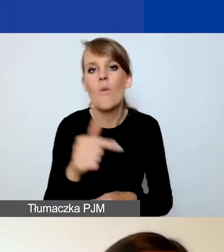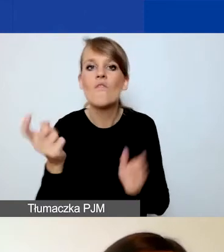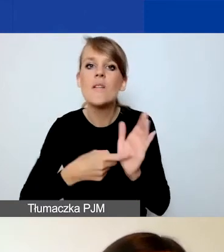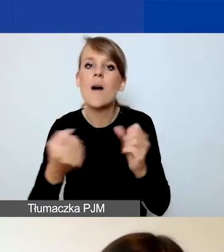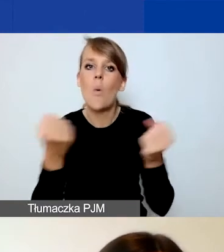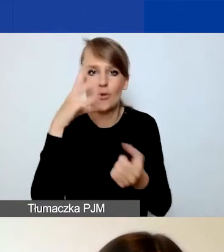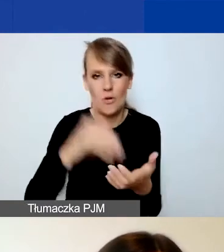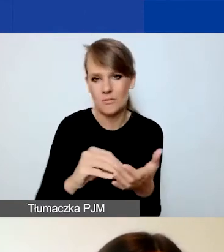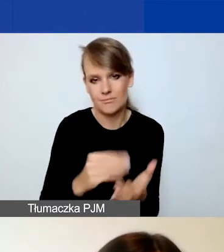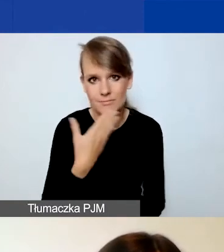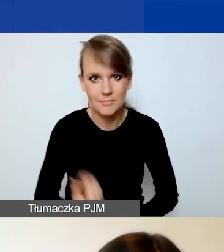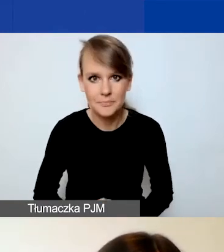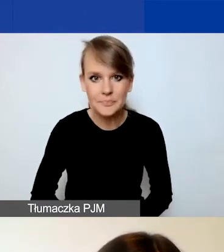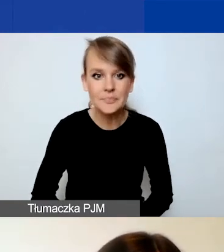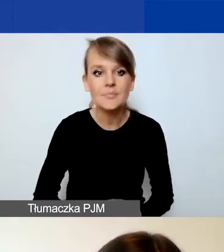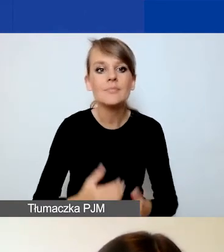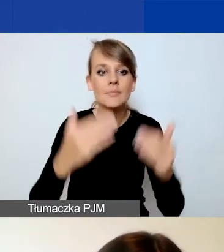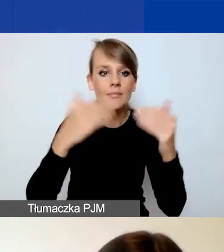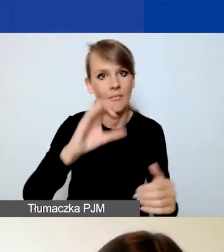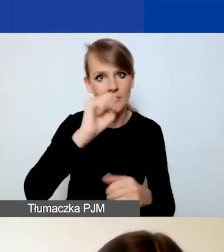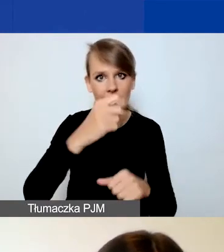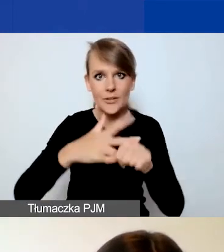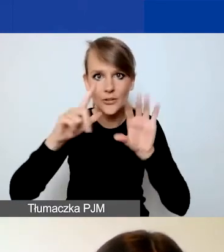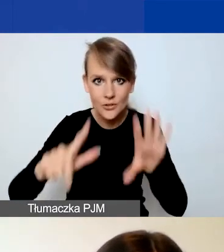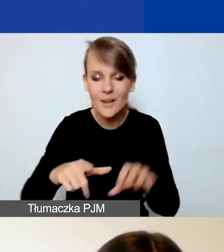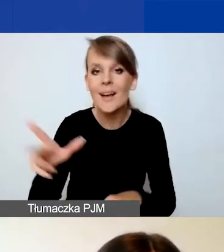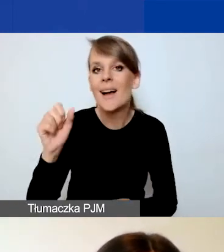W punkcie A.37, o czym Katarzyna Zakroczymska powiedziała,